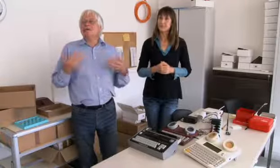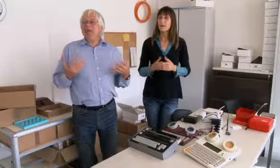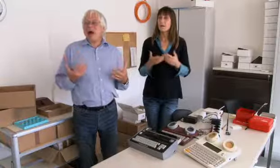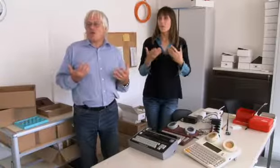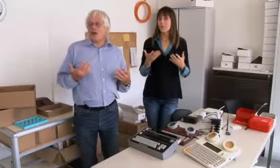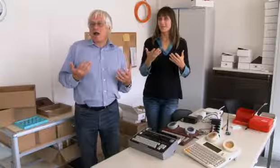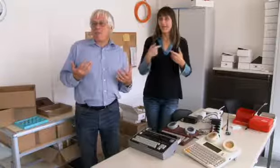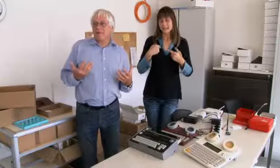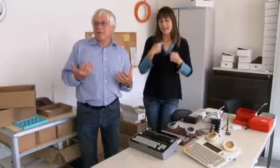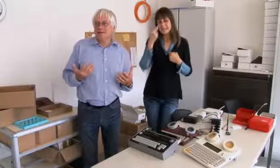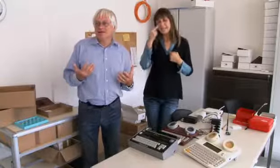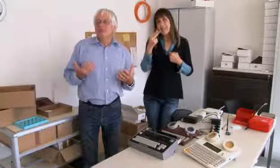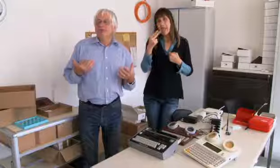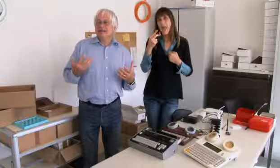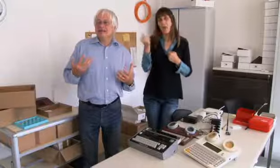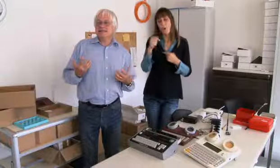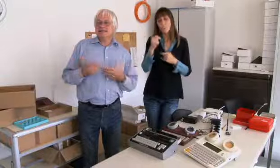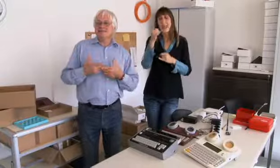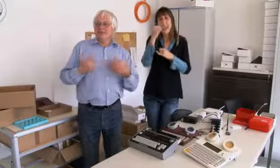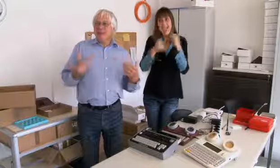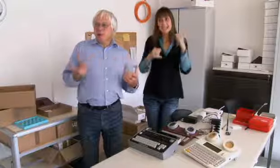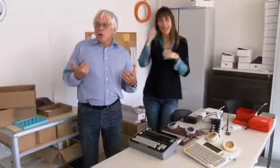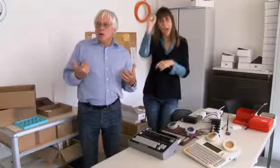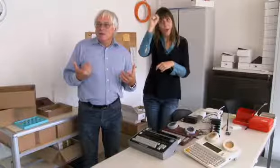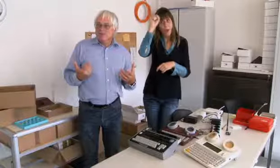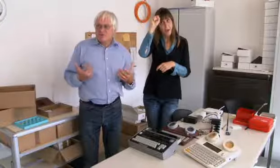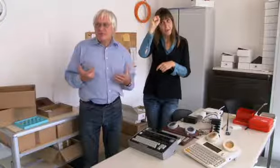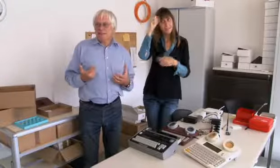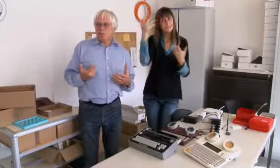Ja, und ich sehe jetzt, meine letzte Aufgabe